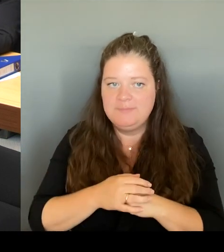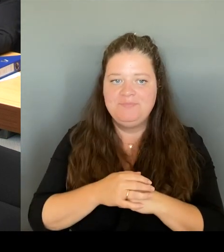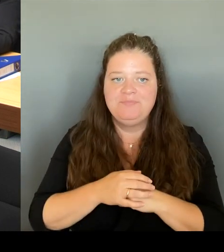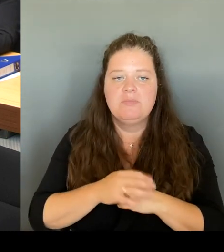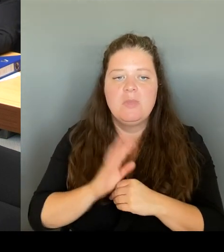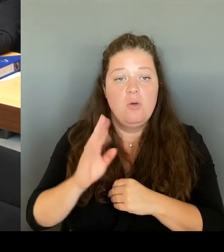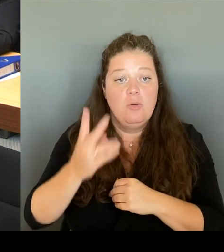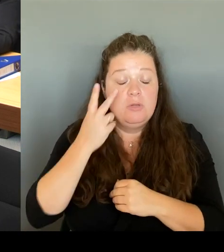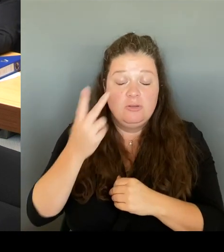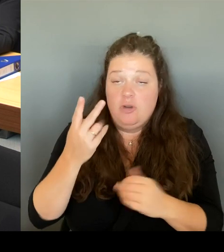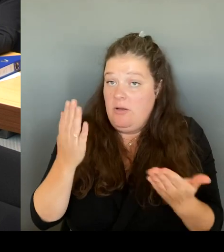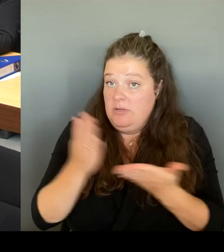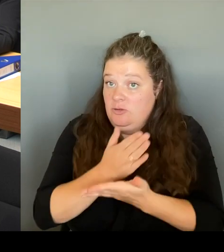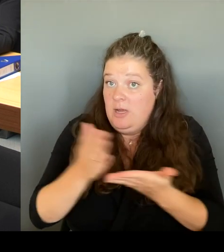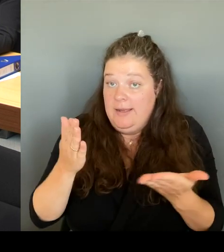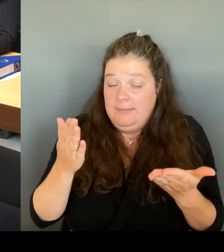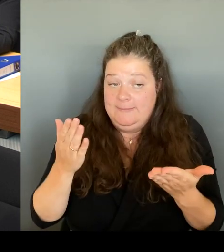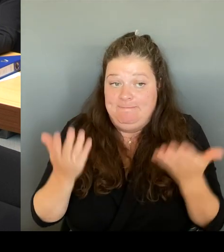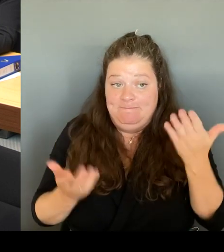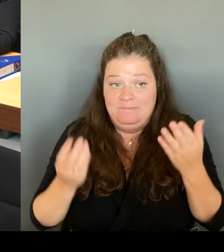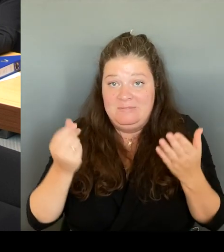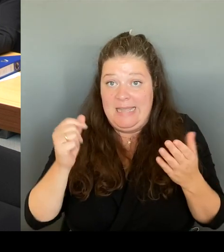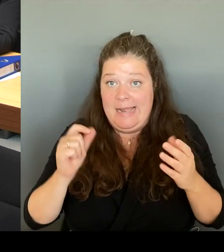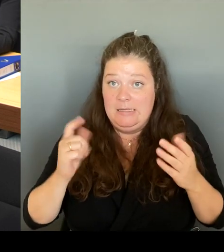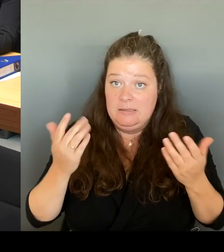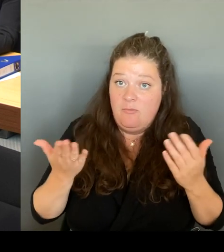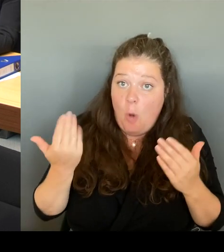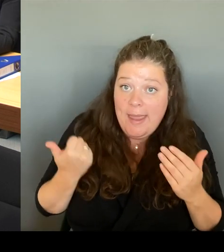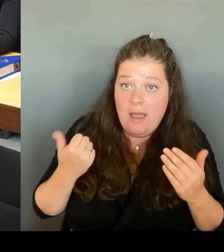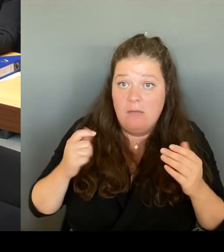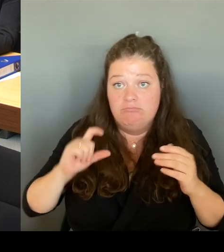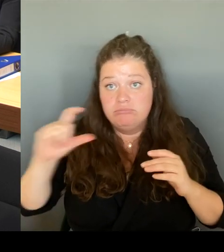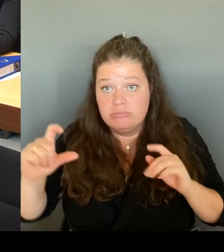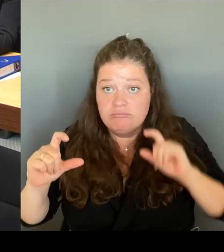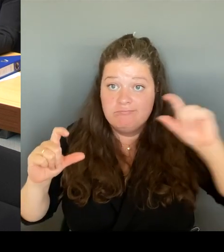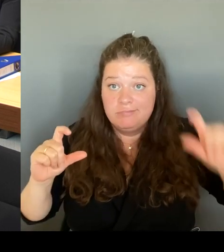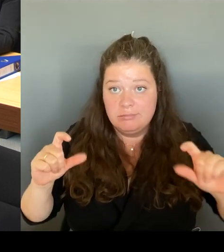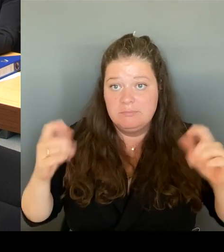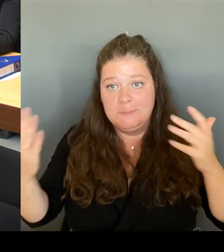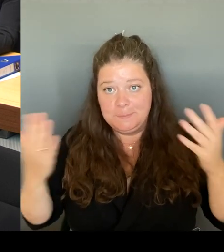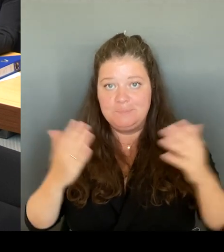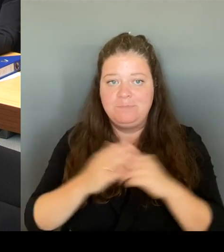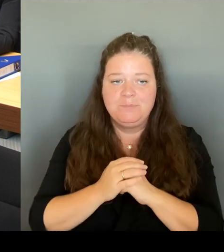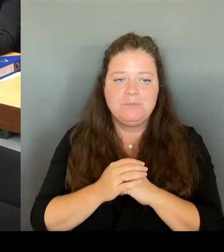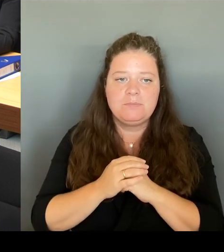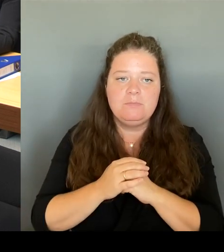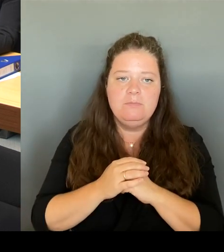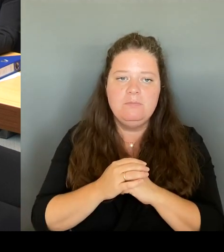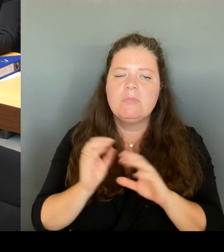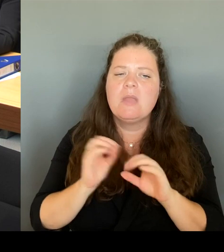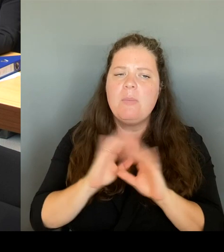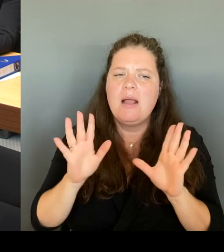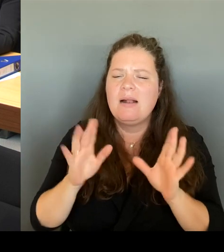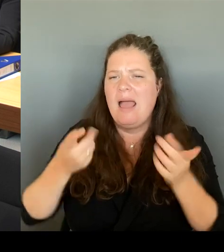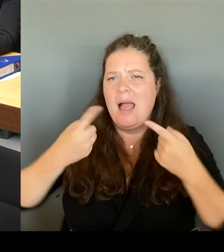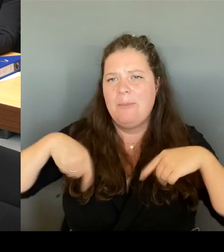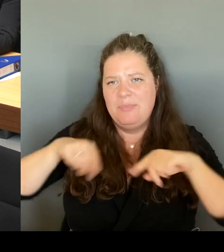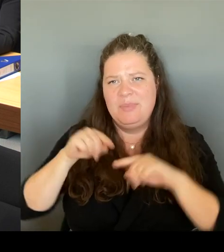Aber ich muss immer sagen, auch der Bezirk nur eine Toilette in der Mitte, die man nicht mehr benutzen kann